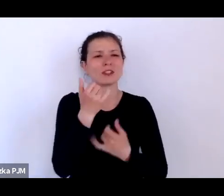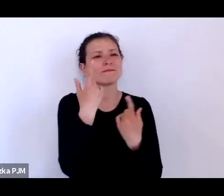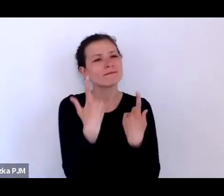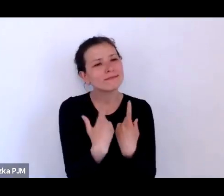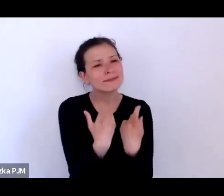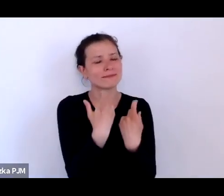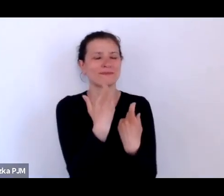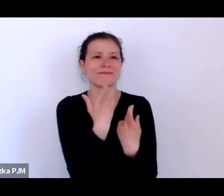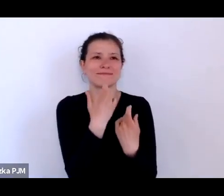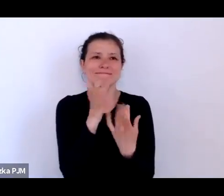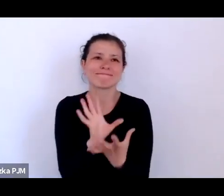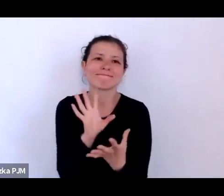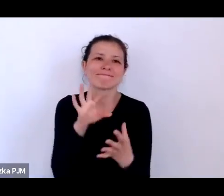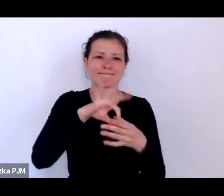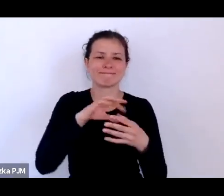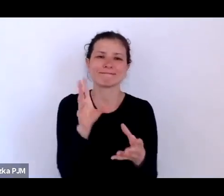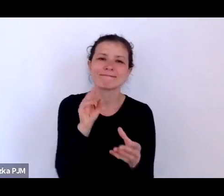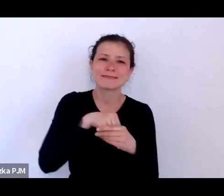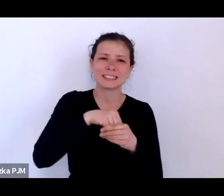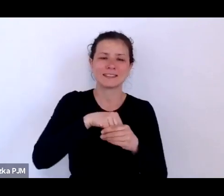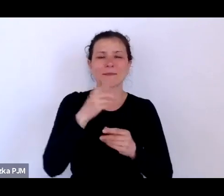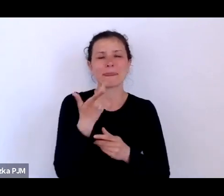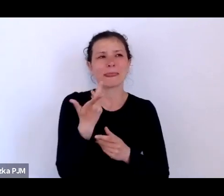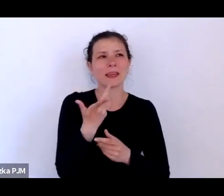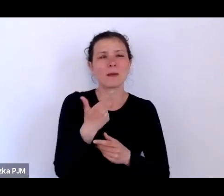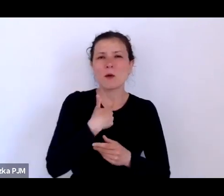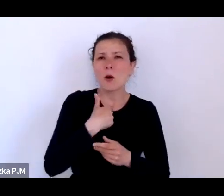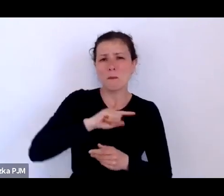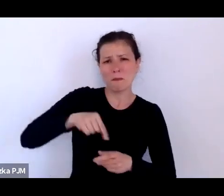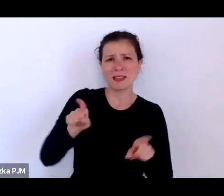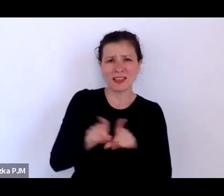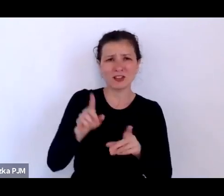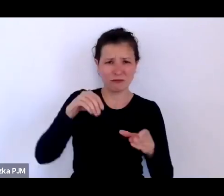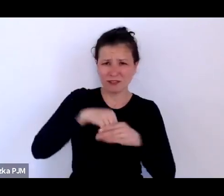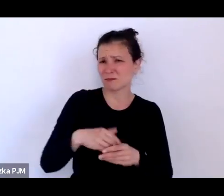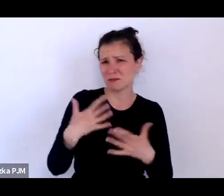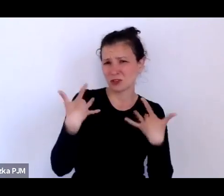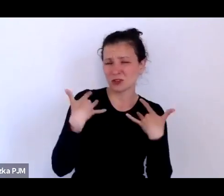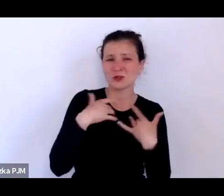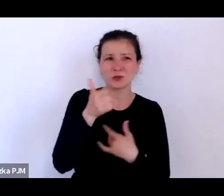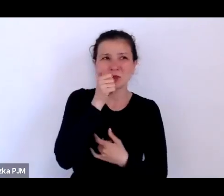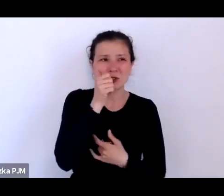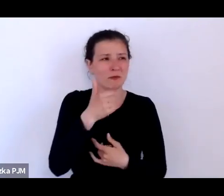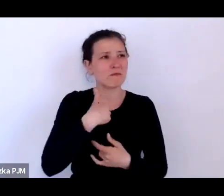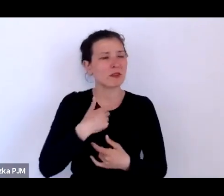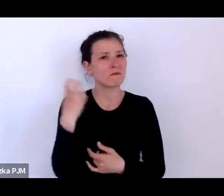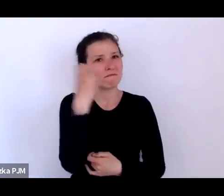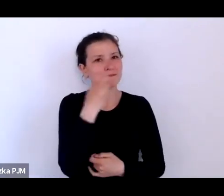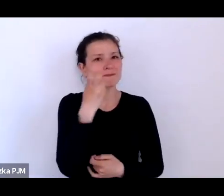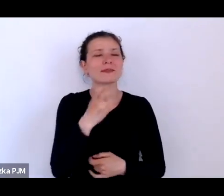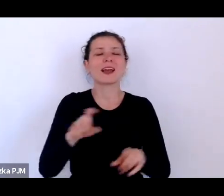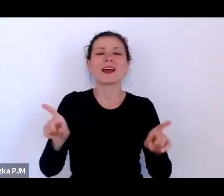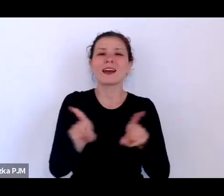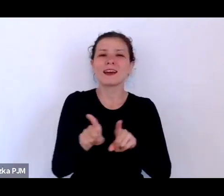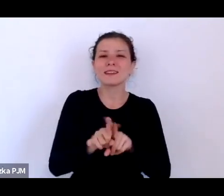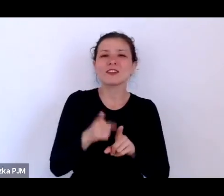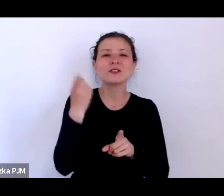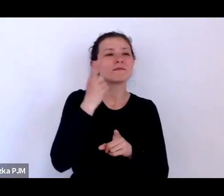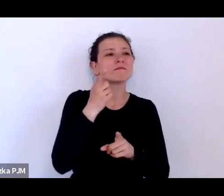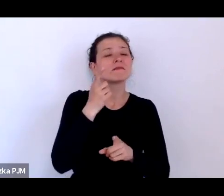w którym sami uczestniczymy, ale też przeszłość taka widziana z perspektywy mikrohistorii